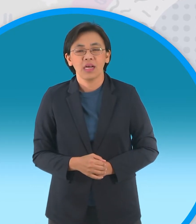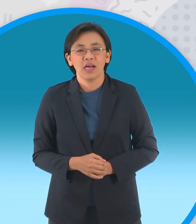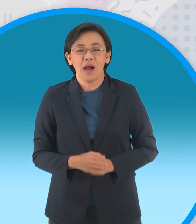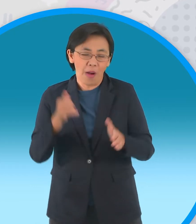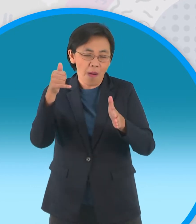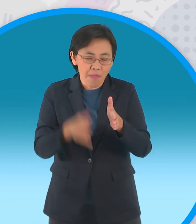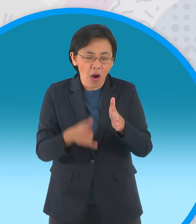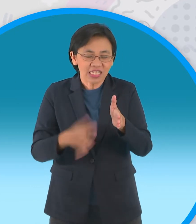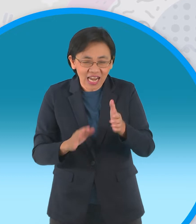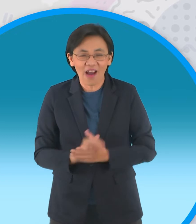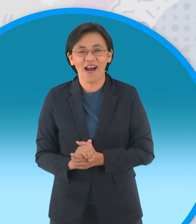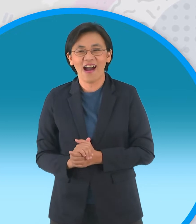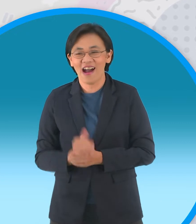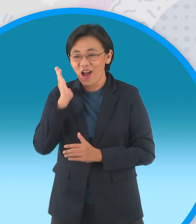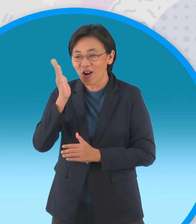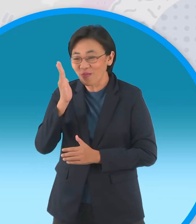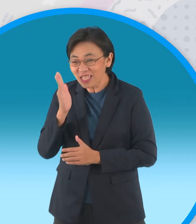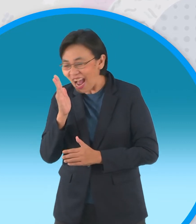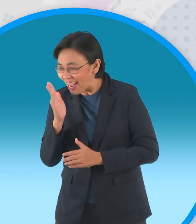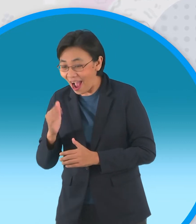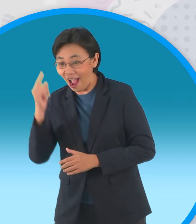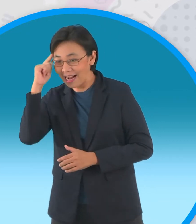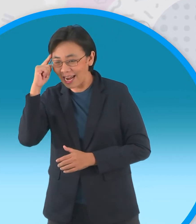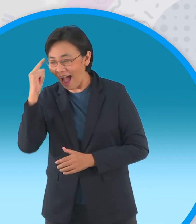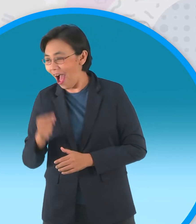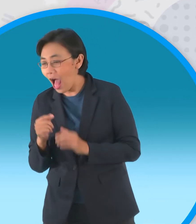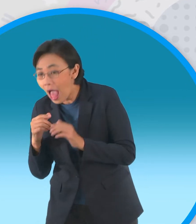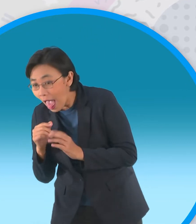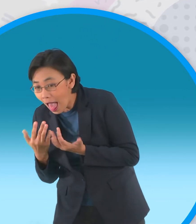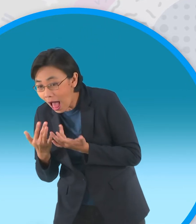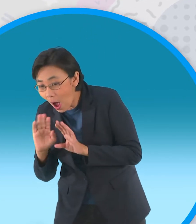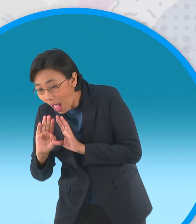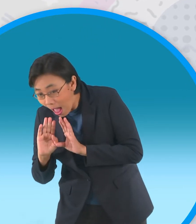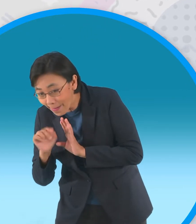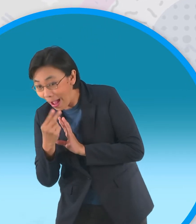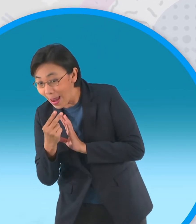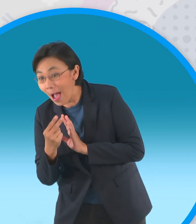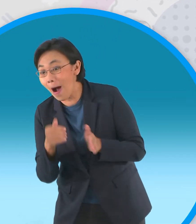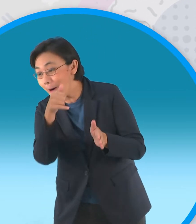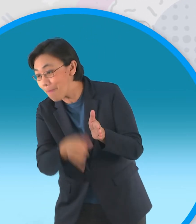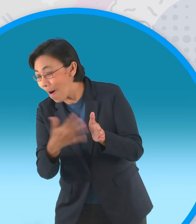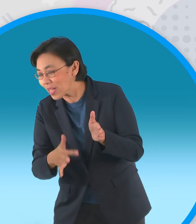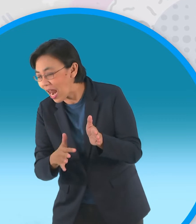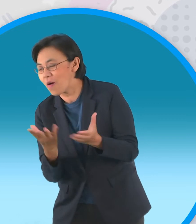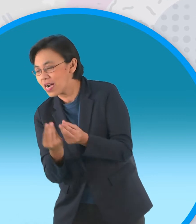สมุนชายฉกรรจ์ของผู้ใหญ่บ้านซึ่งแอบ ซุ่มอยู่ก็รีบเข้ามาโกยดินฝังกลบหลุม